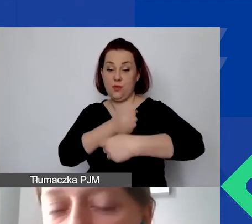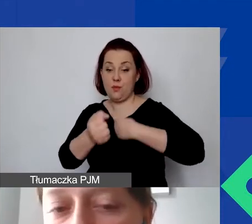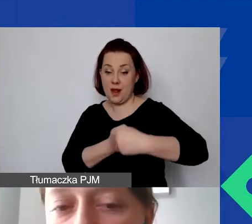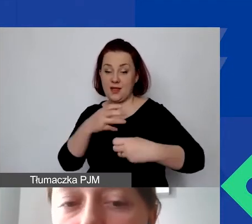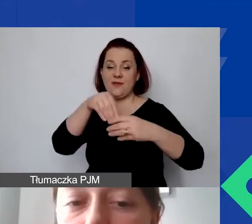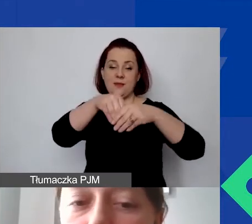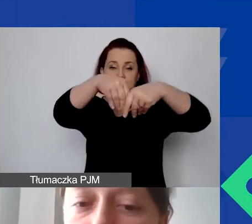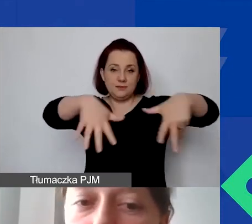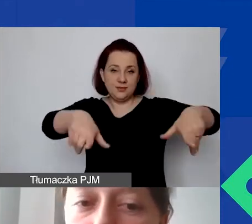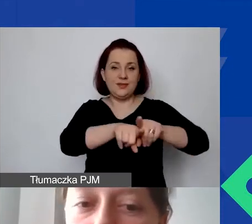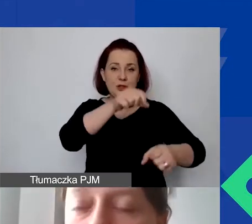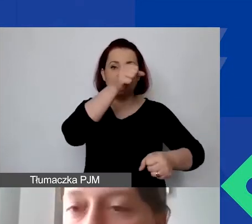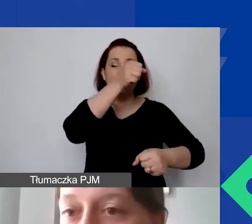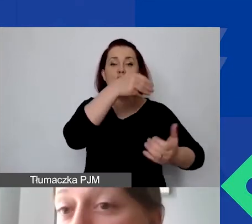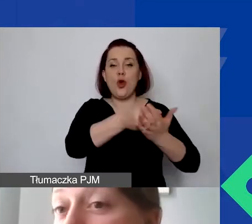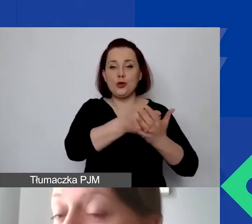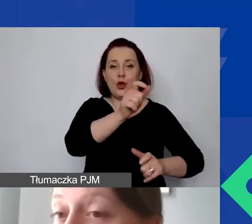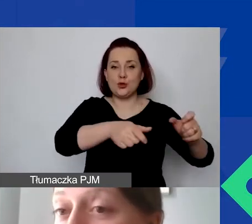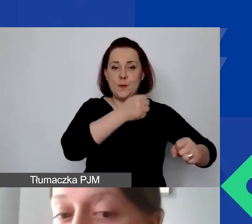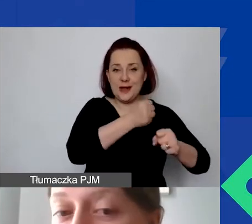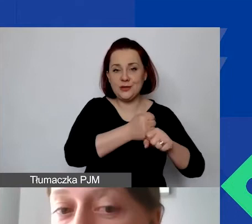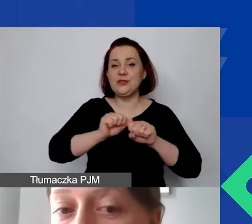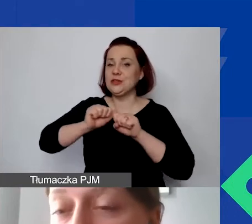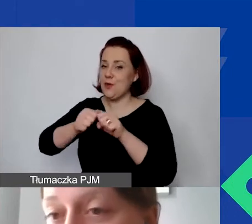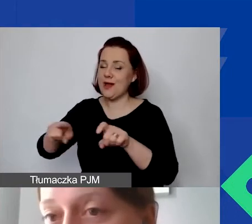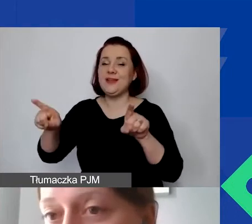na koszty personelu, działania, a także koszty pośrednie,